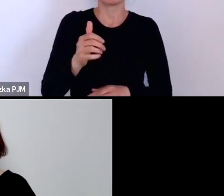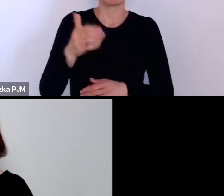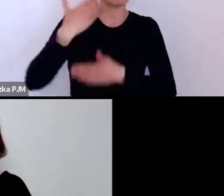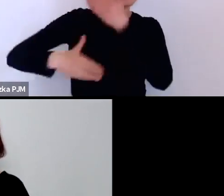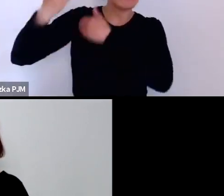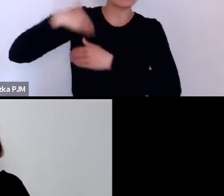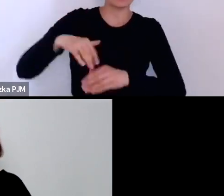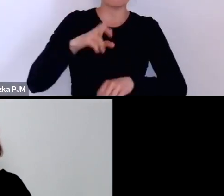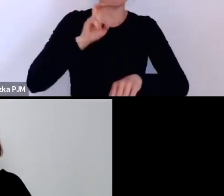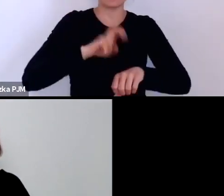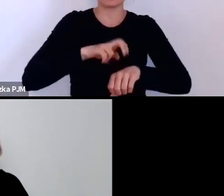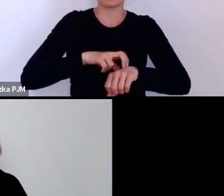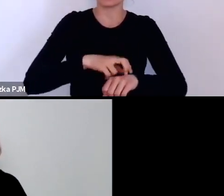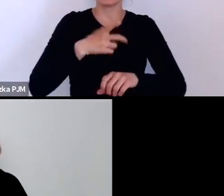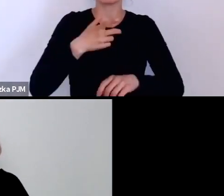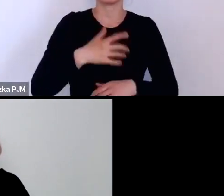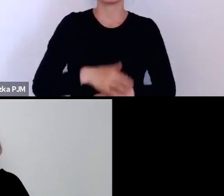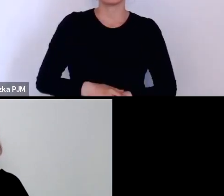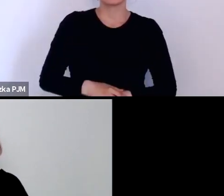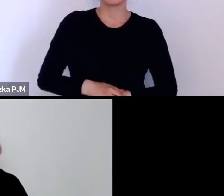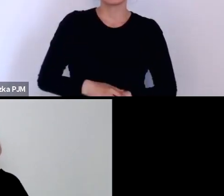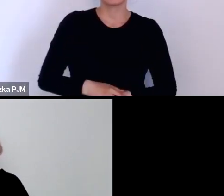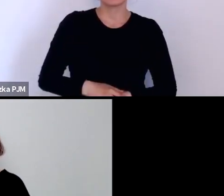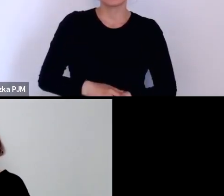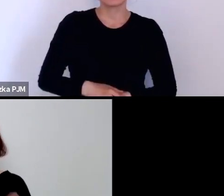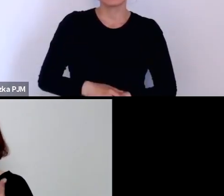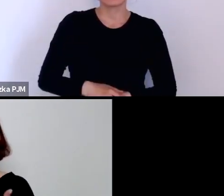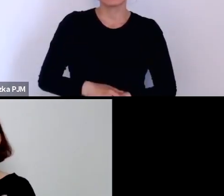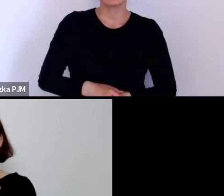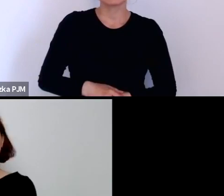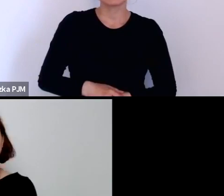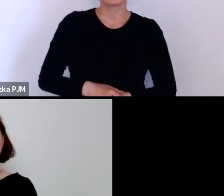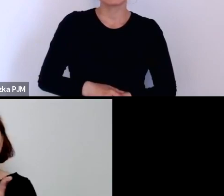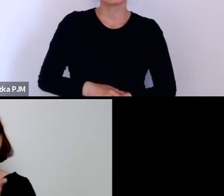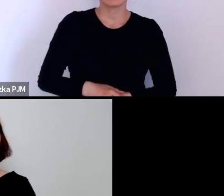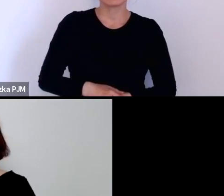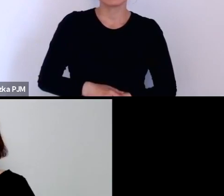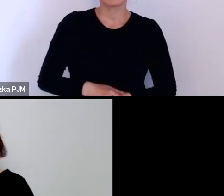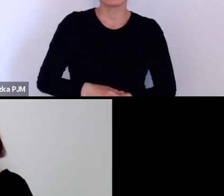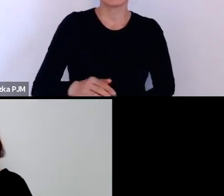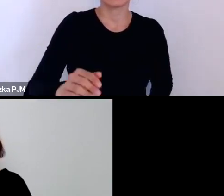ale nikt tego testu Wassermana nie robił w tych przychodniach dla prostytutek.